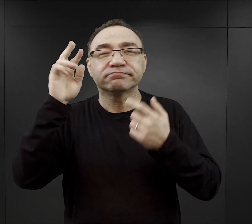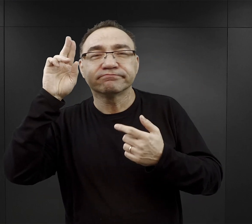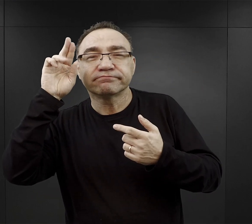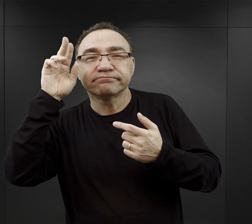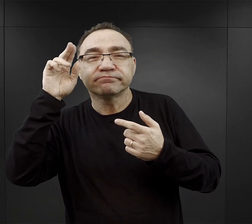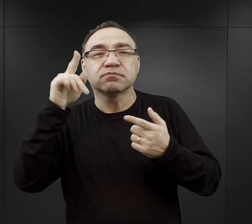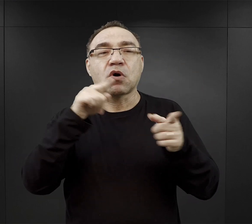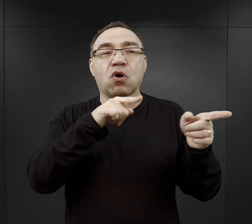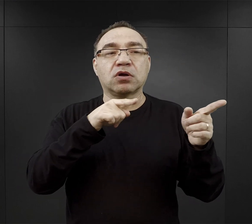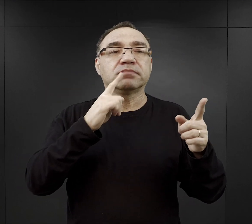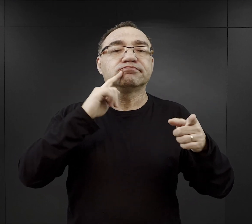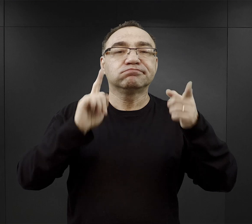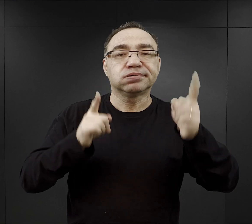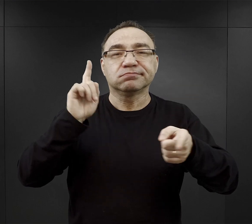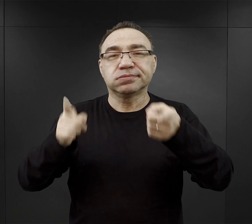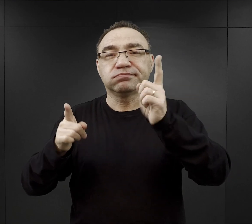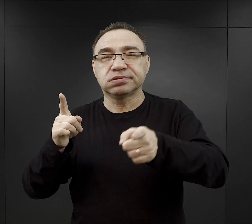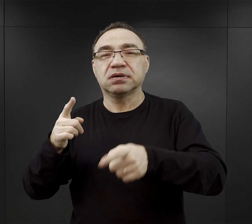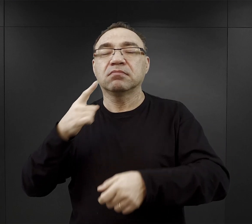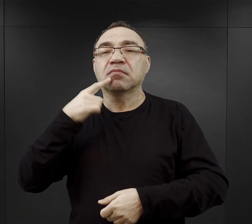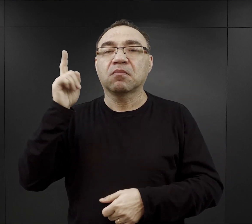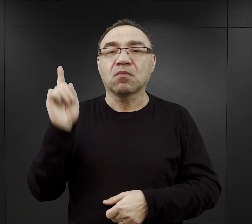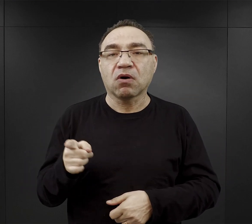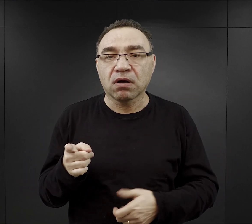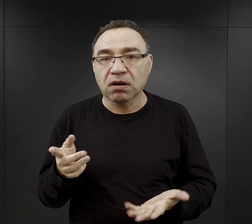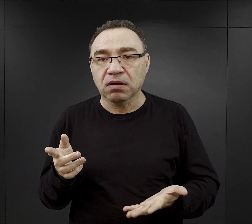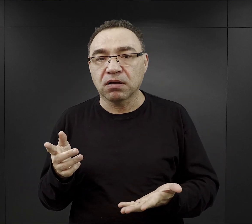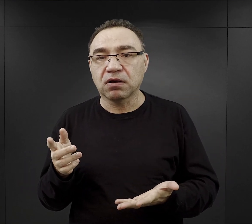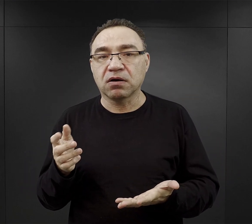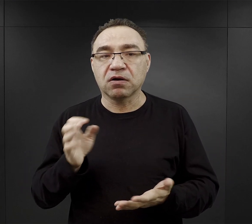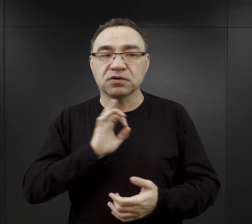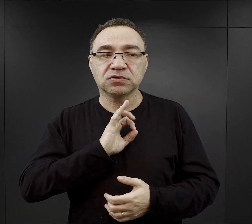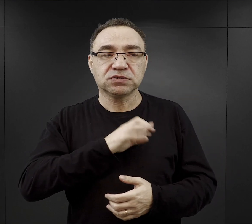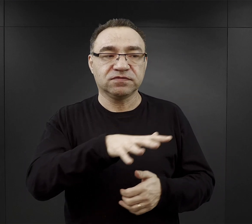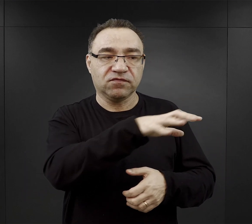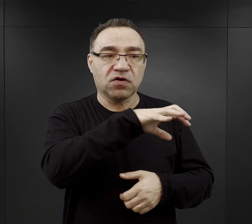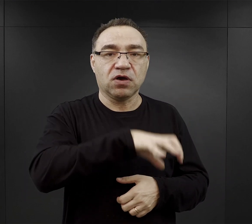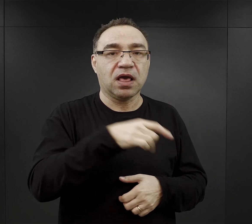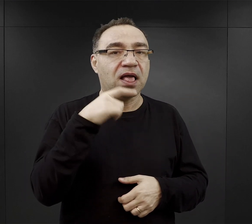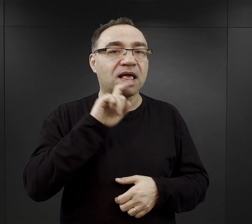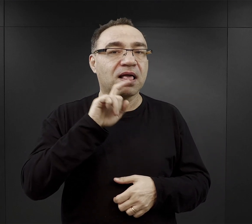gdy esesmani wydawali komendy czy jakieś polecenia w swoim własnym języku.